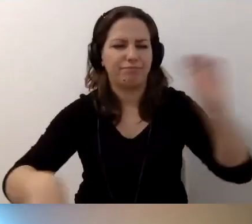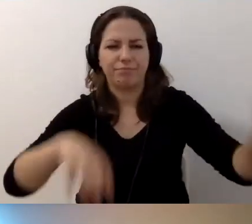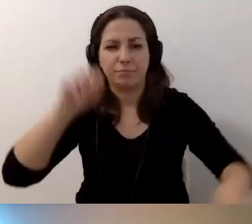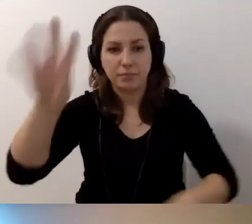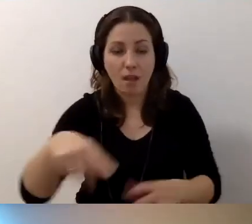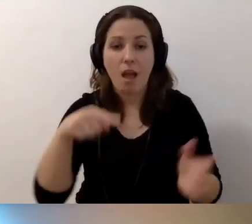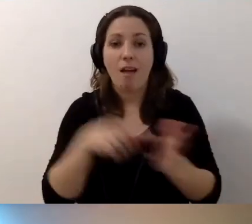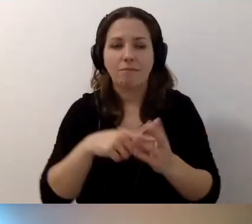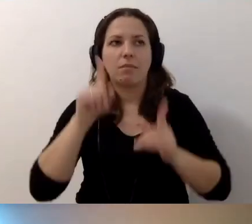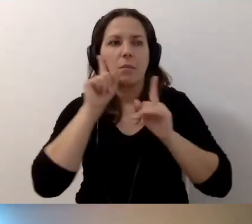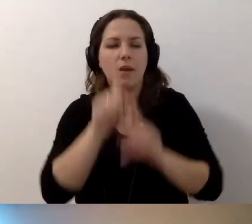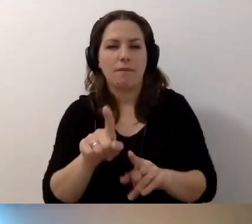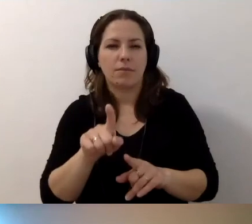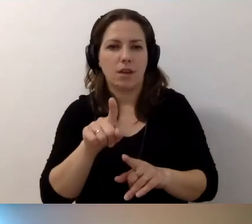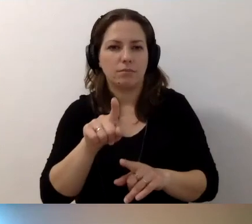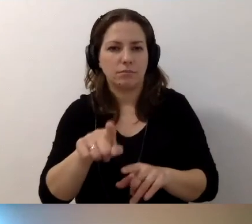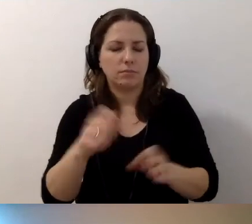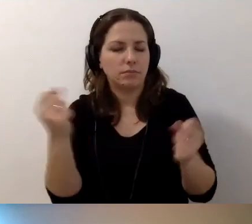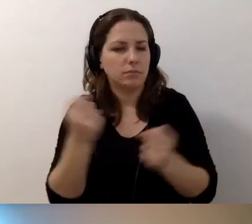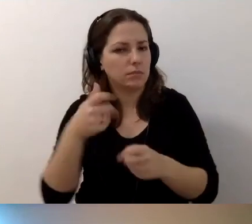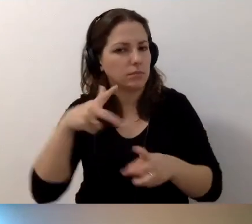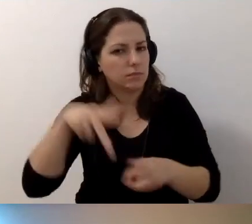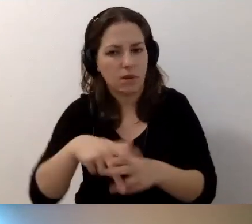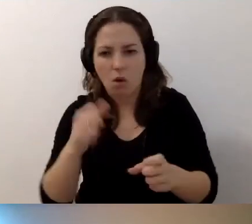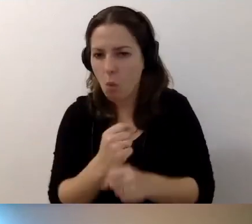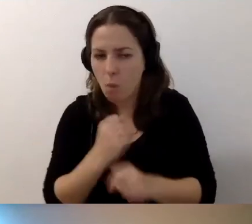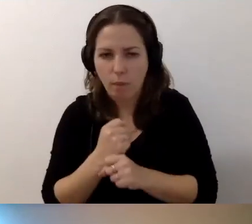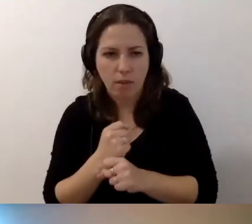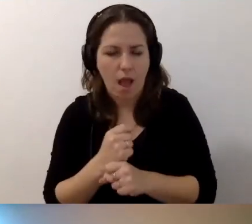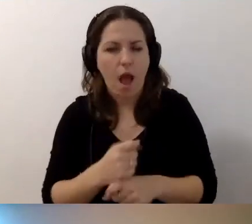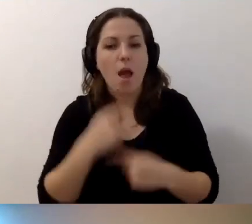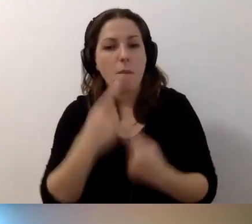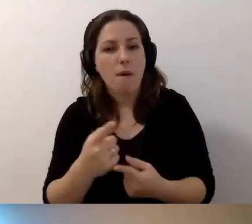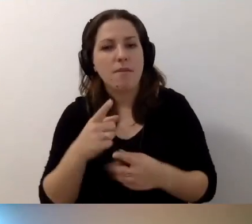To mrówcza robota. Ale powiem to, co na początku.